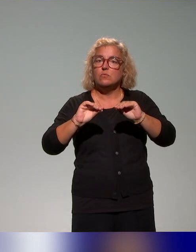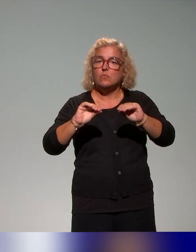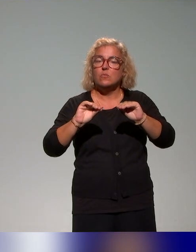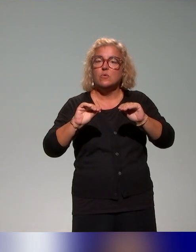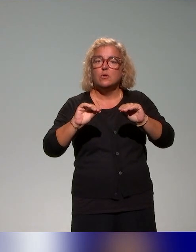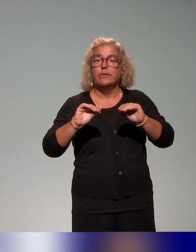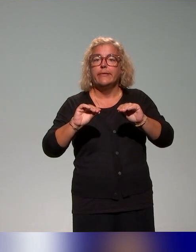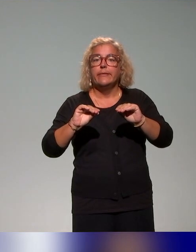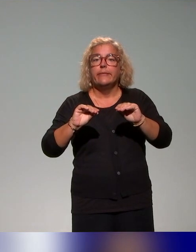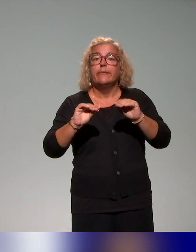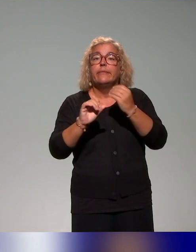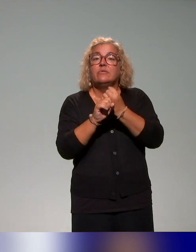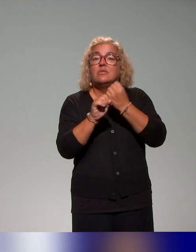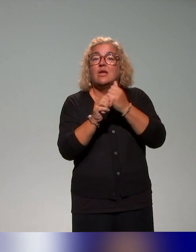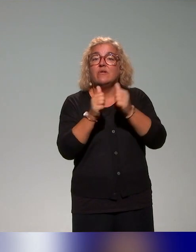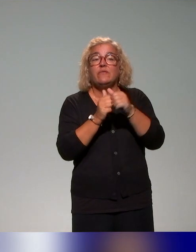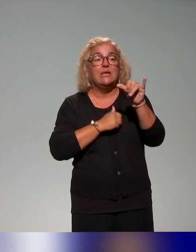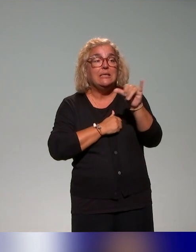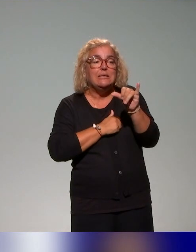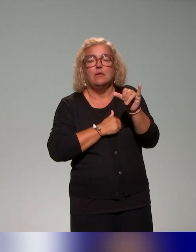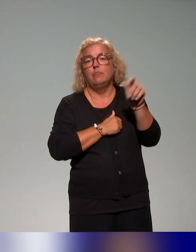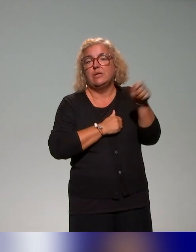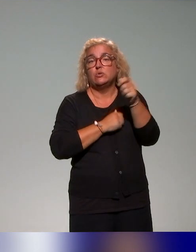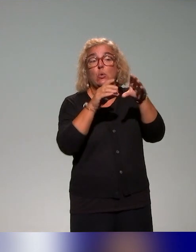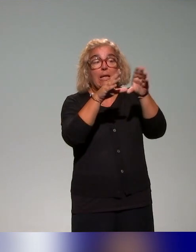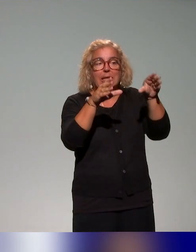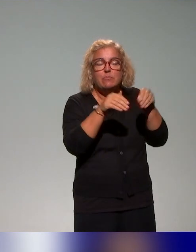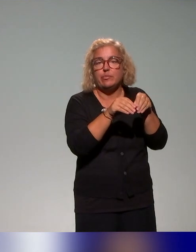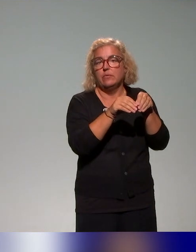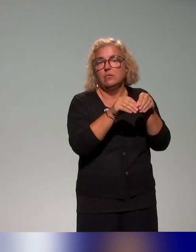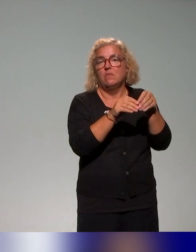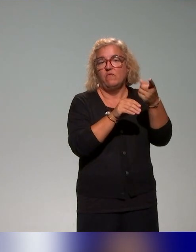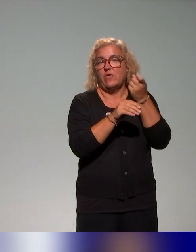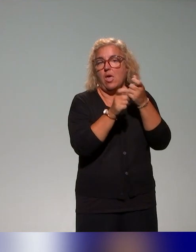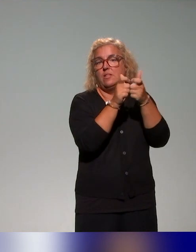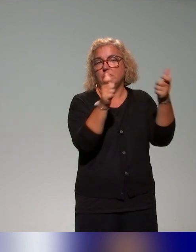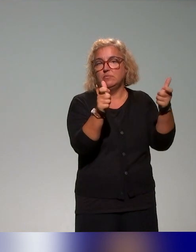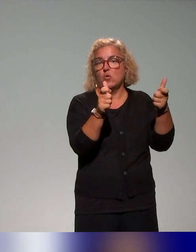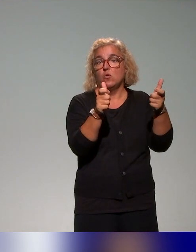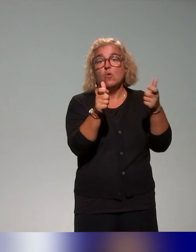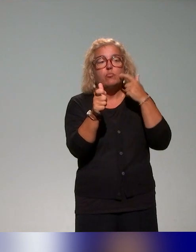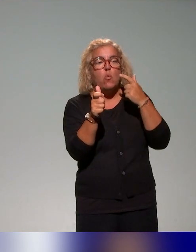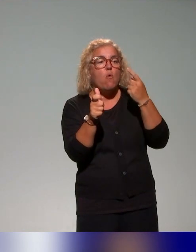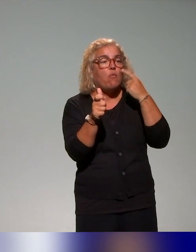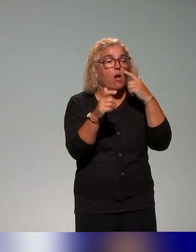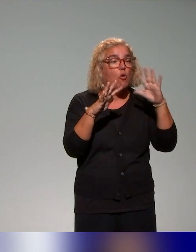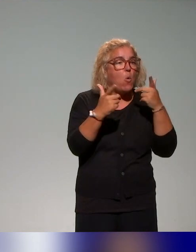les équipes d'appui à la pédagogie et des établissements du projet afin de l'articuler aux formations existantes, parce que souvent sur